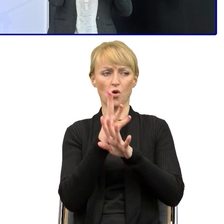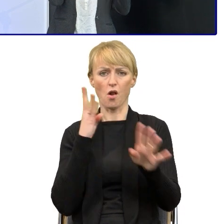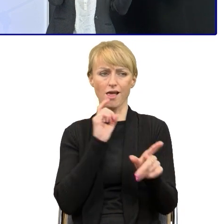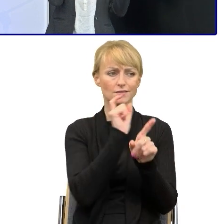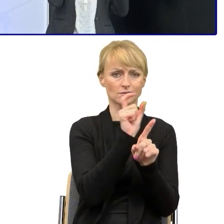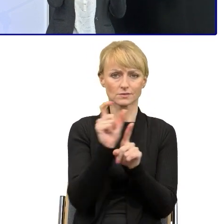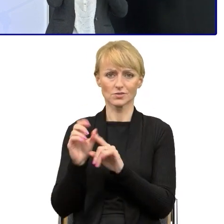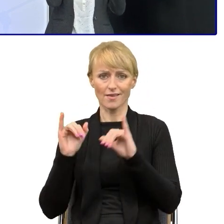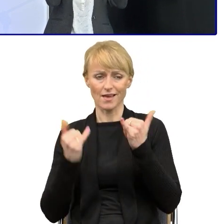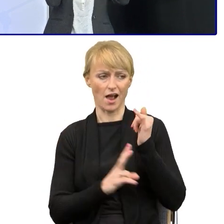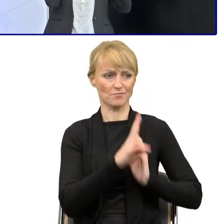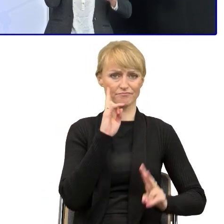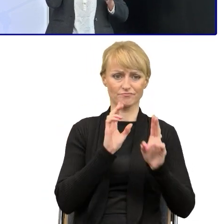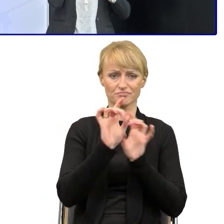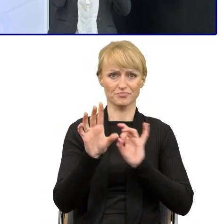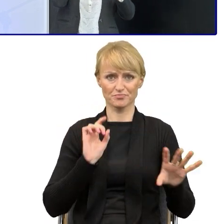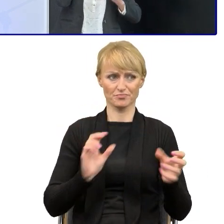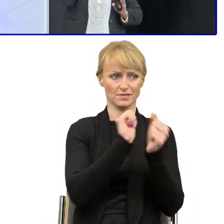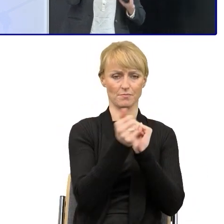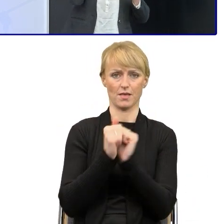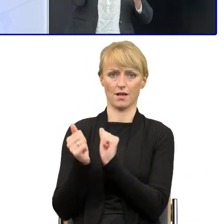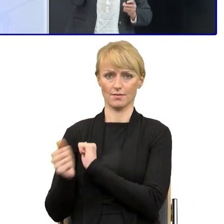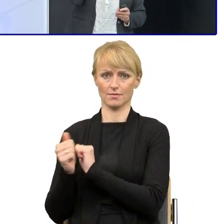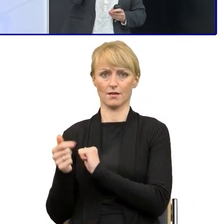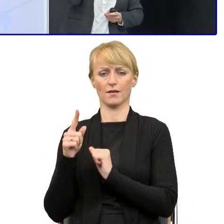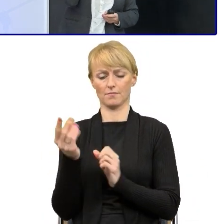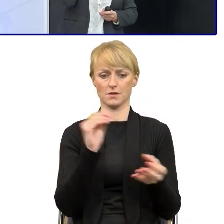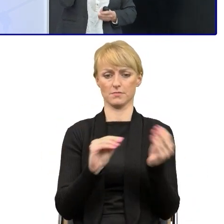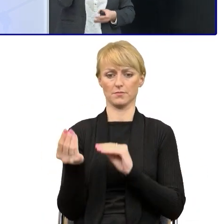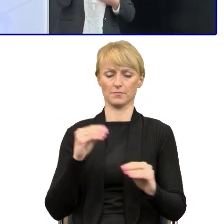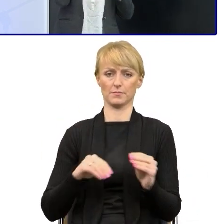Wycinałam, zmieniałam i stworzyłam takie, powiedzmy wzorcowe teksty.